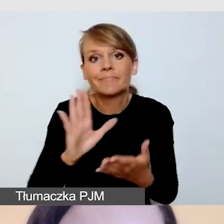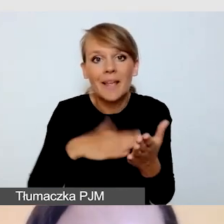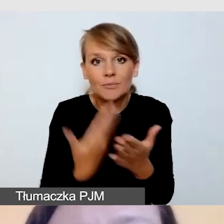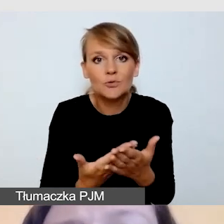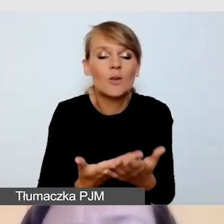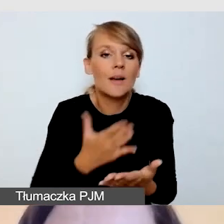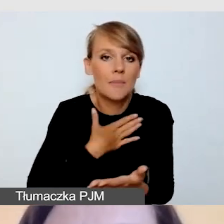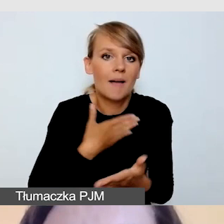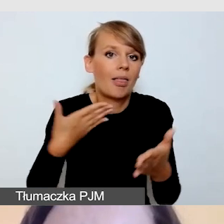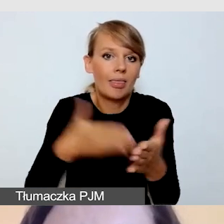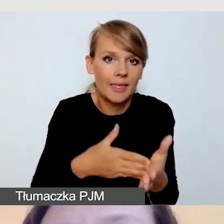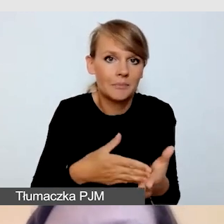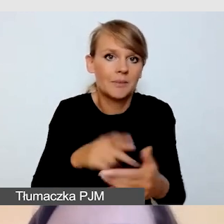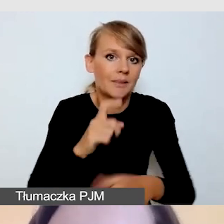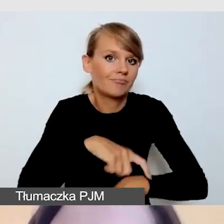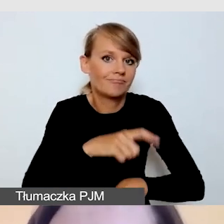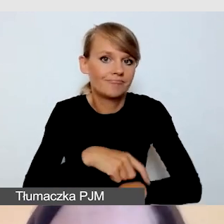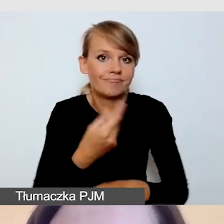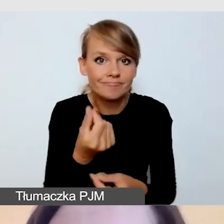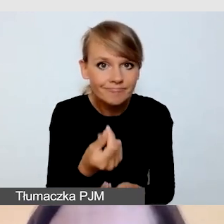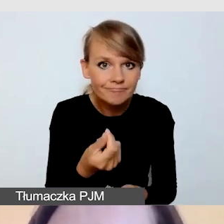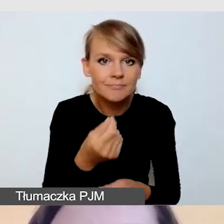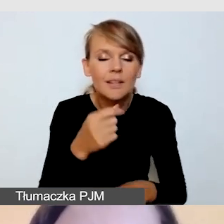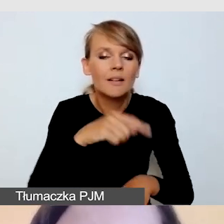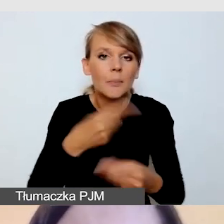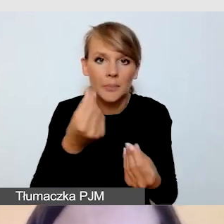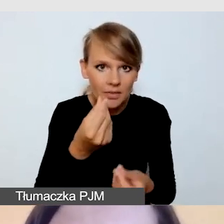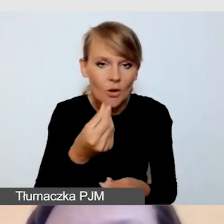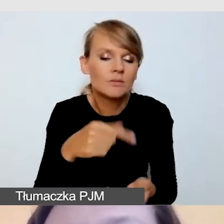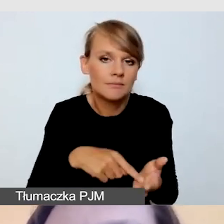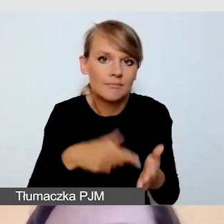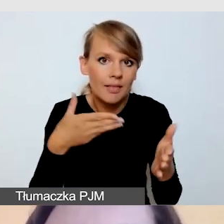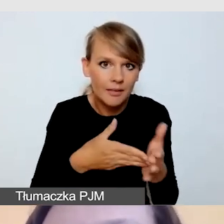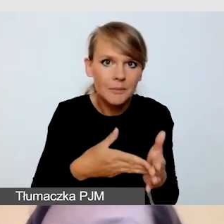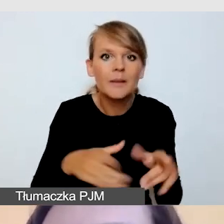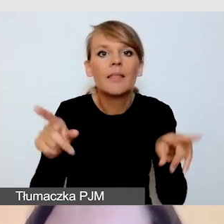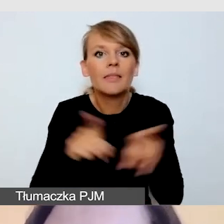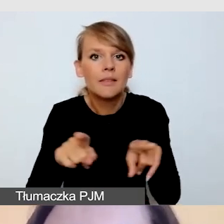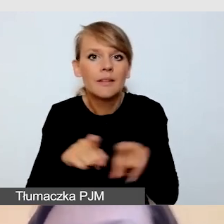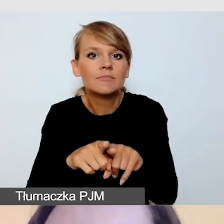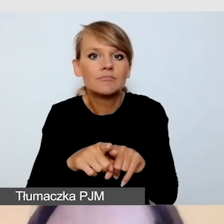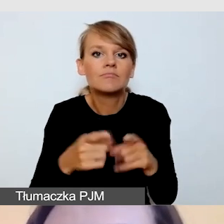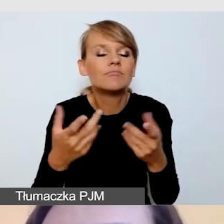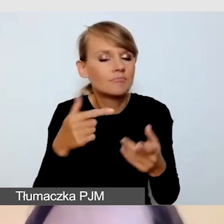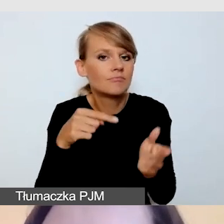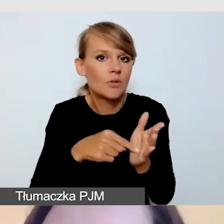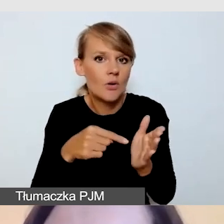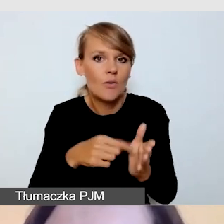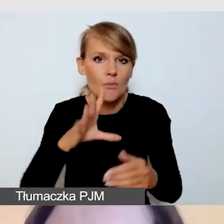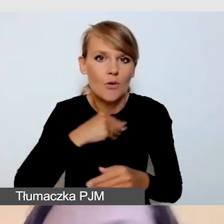zadbać o to, by nasza retransmisja była przygotowana ze względu na potrzeby każdej grupy odbiorców